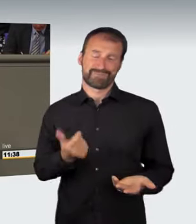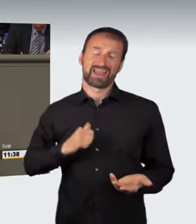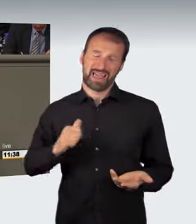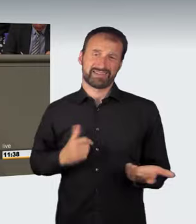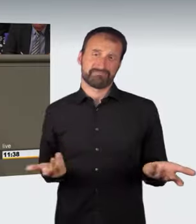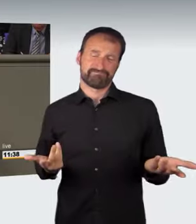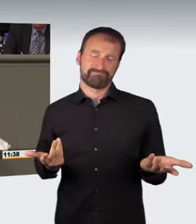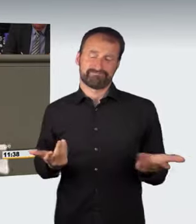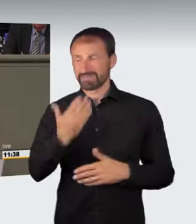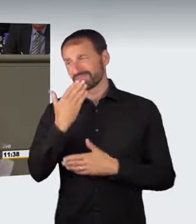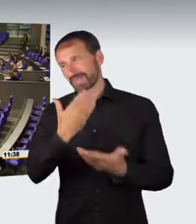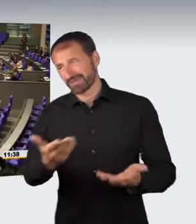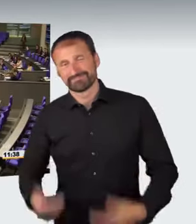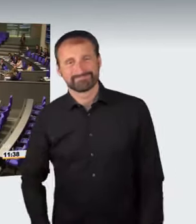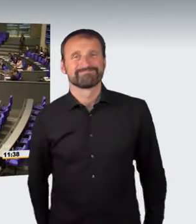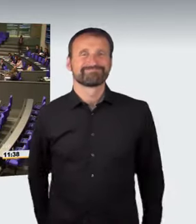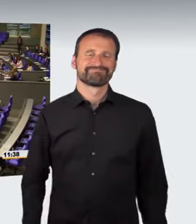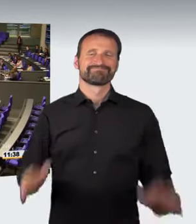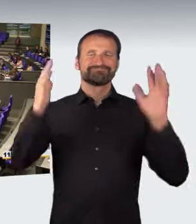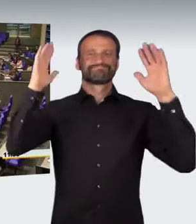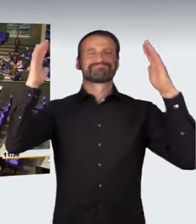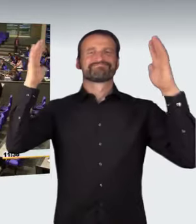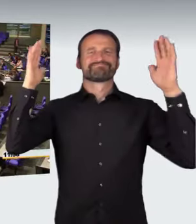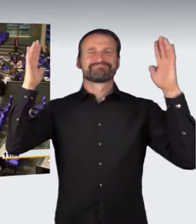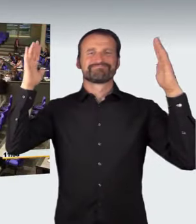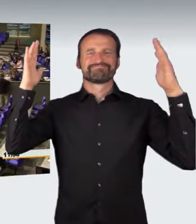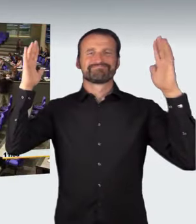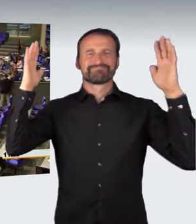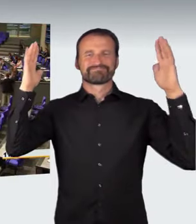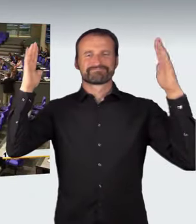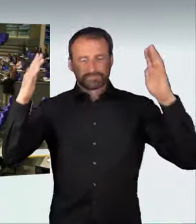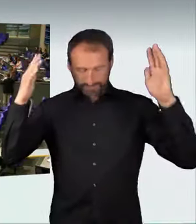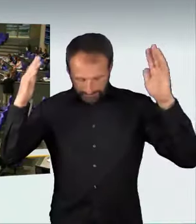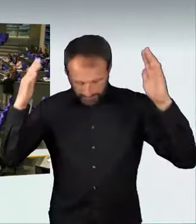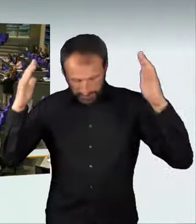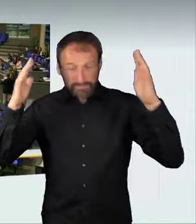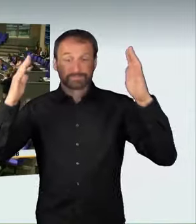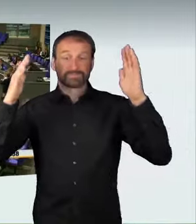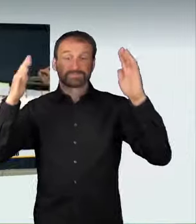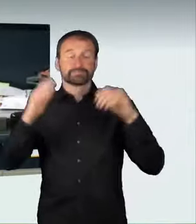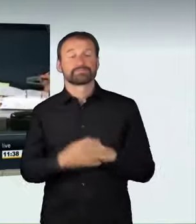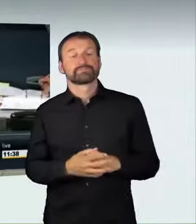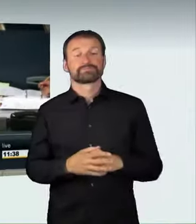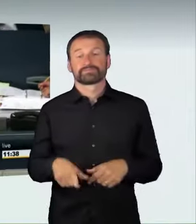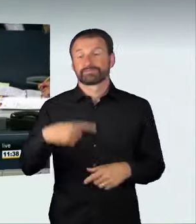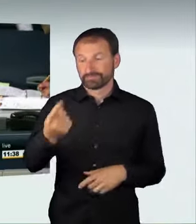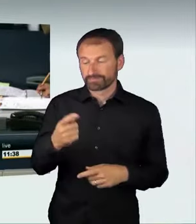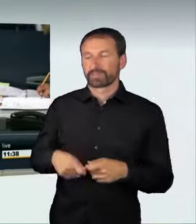(Heiterkeit) (Präsidium): Der Bundesminister Alexander Dobrindt hat jetzt